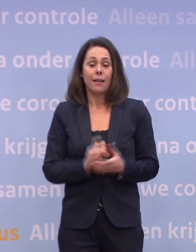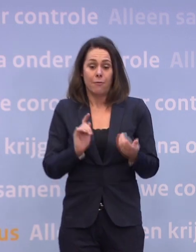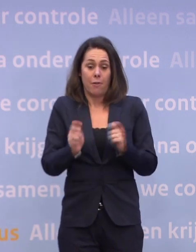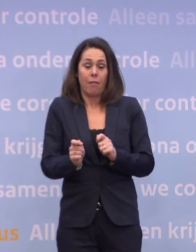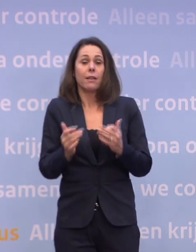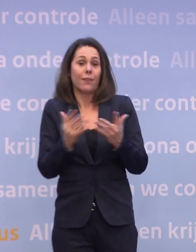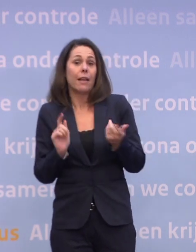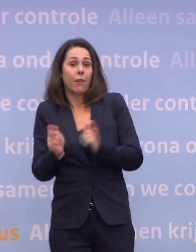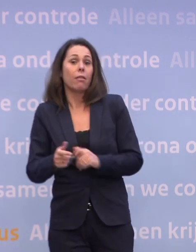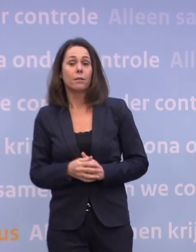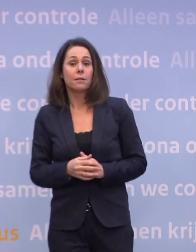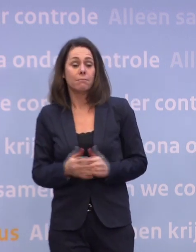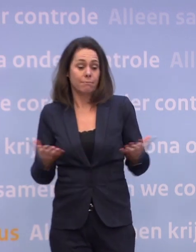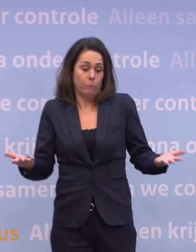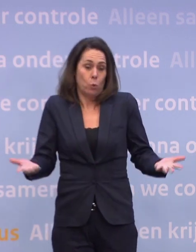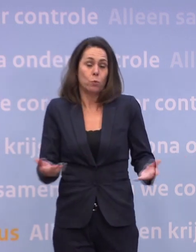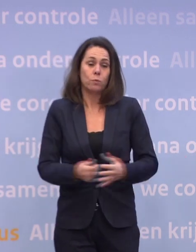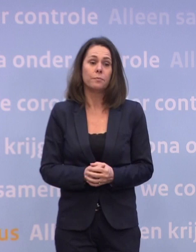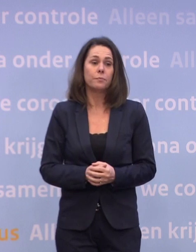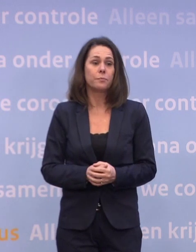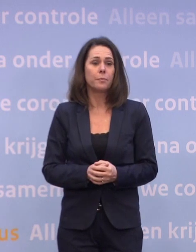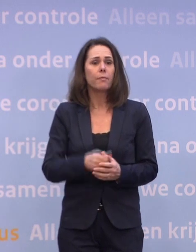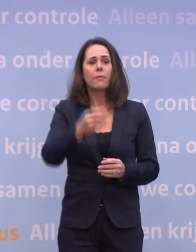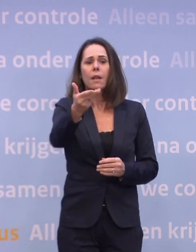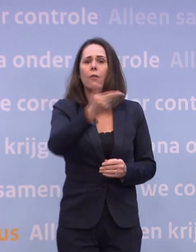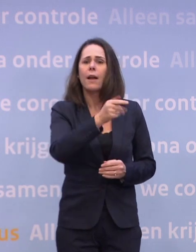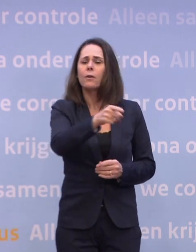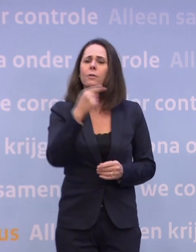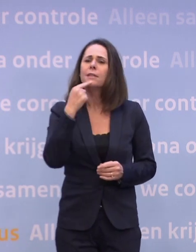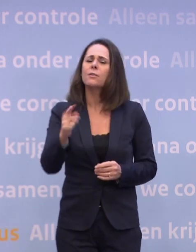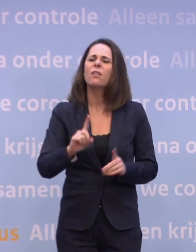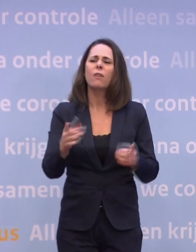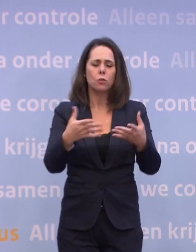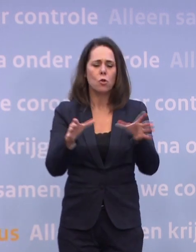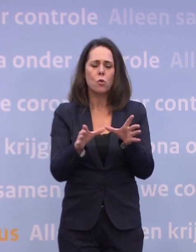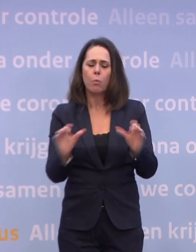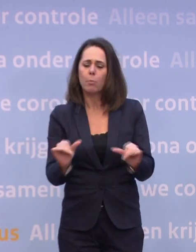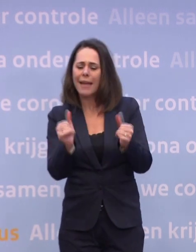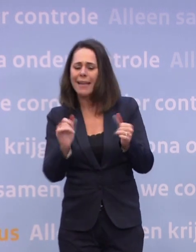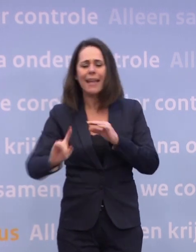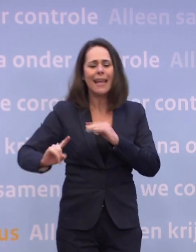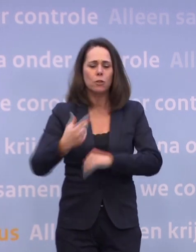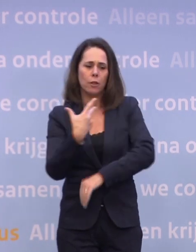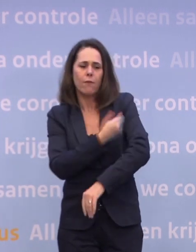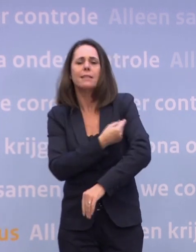En daar zullen we ons toe moeten verhouden. U schetst nu met welke groepen u wilt gaan beginnen... ...welke groepen als eerste moeten worden gevaccineerd.